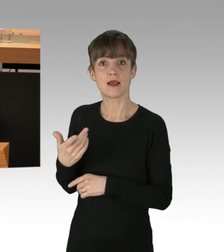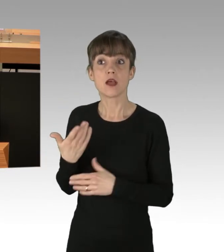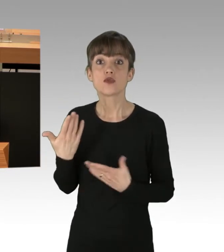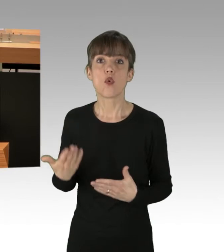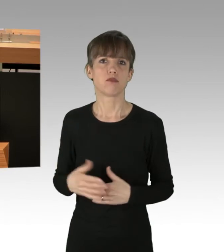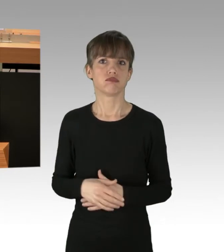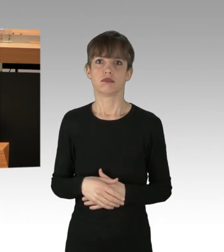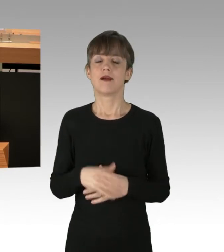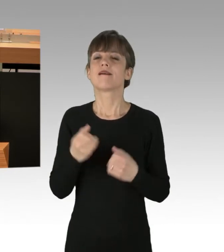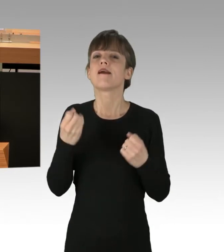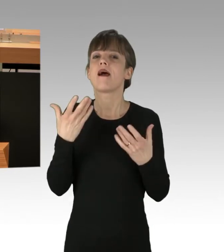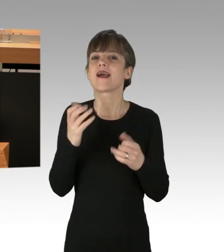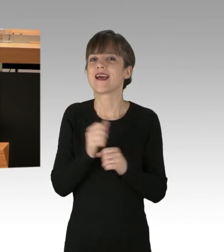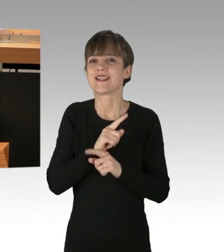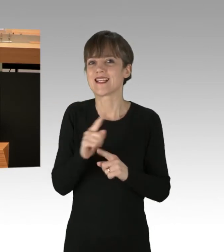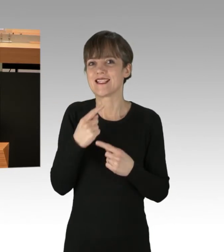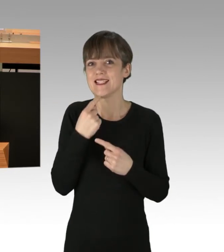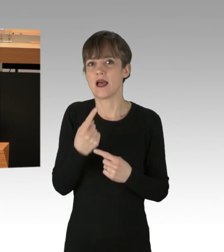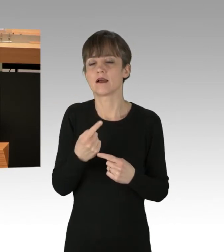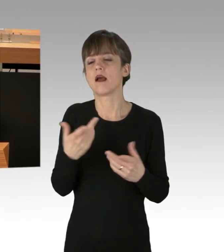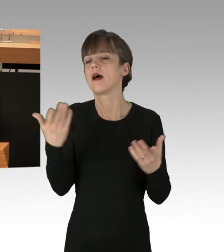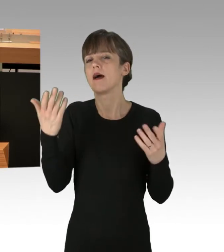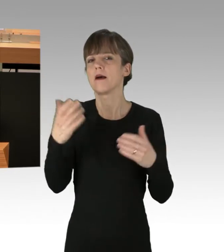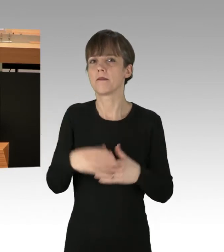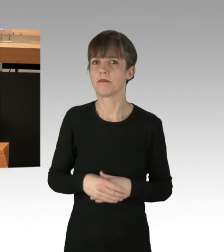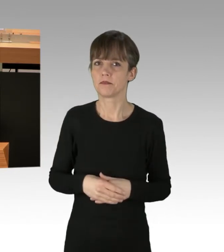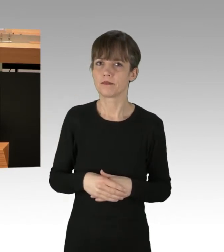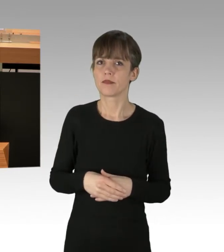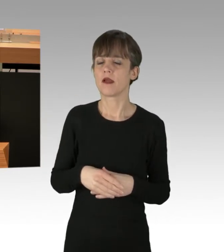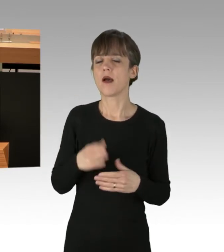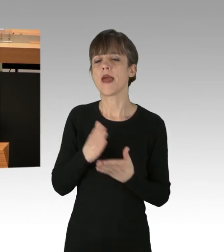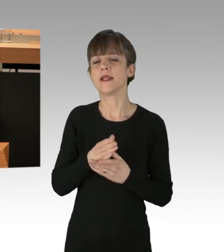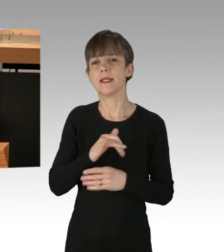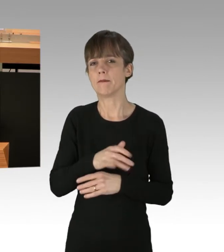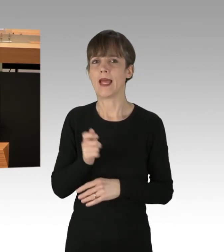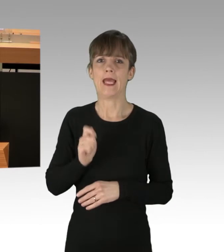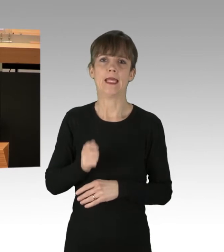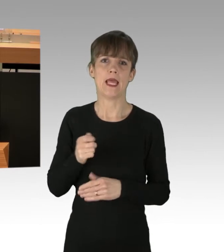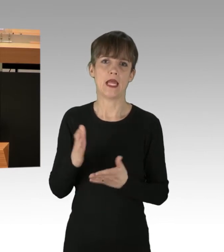Und natürlich kann man auch hier nicht sagen: Am Ende werden die unabhängigen Gerichte entscheiden, ob es strafbar oder vielleicht durch Notwehr